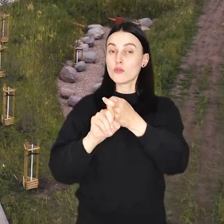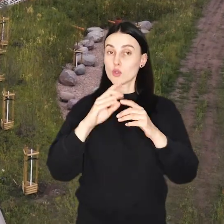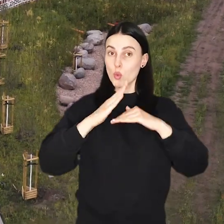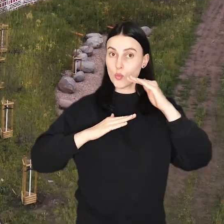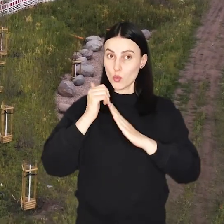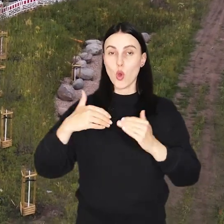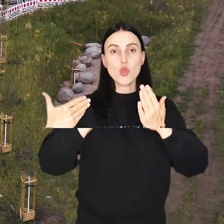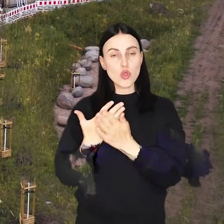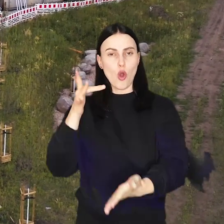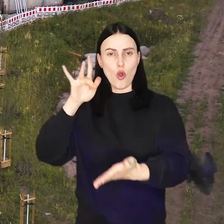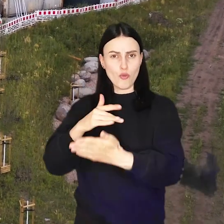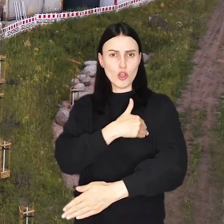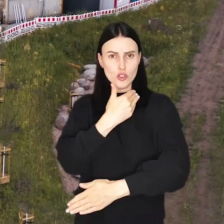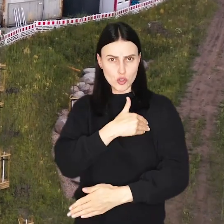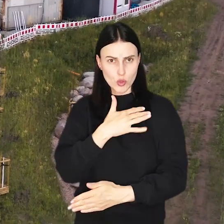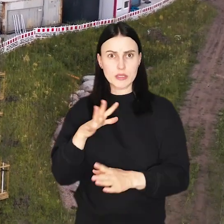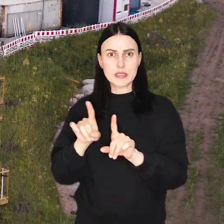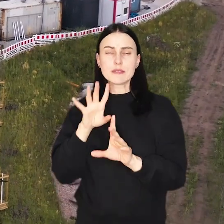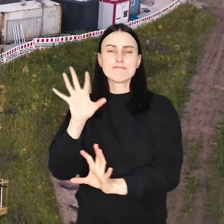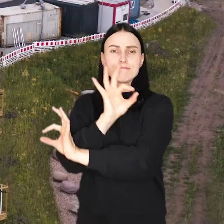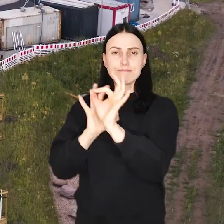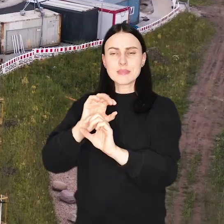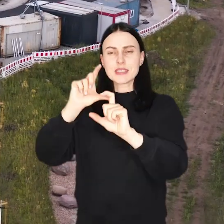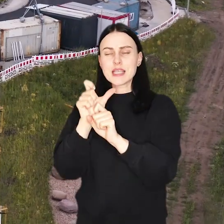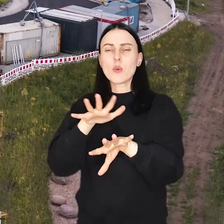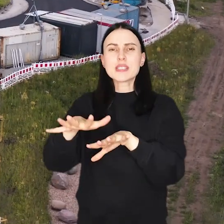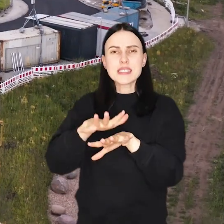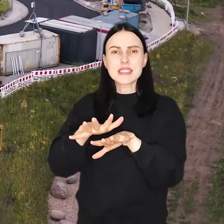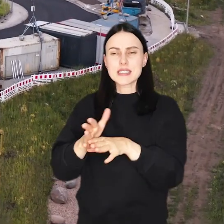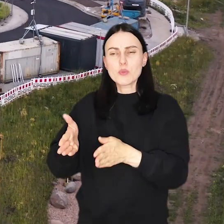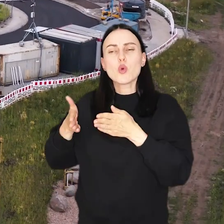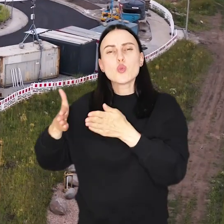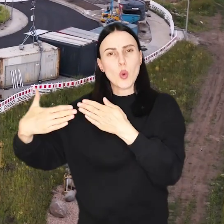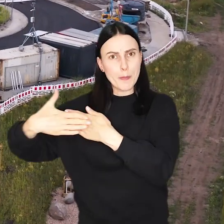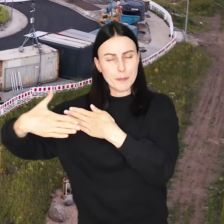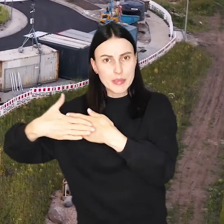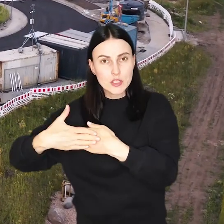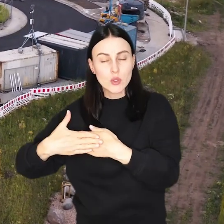W związku z budową nowej placówki oświatowej przebudowywany jest także cały system drób w jej okolicy.